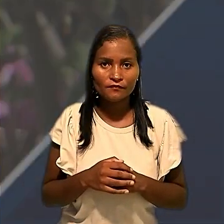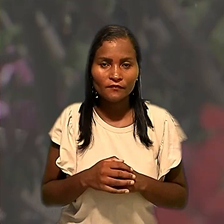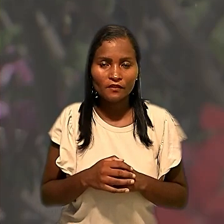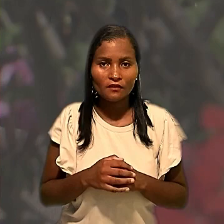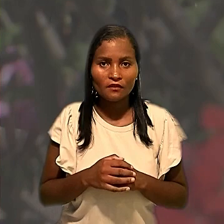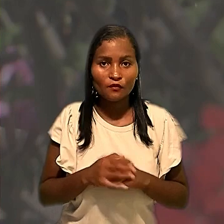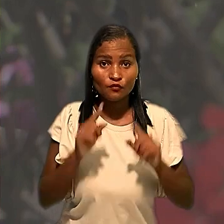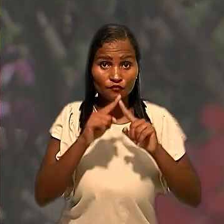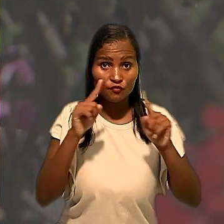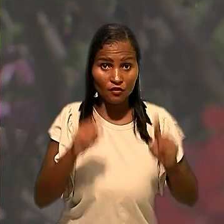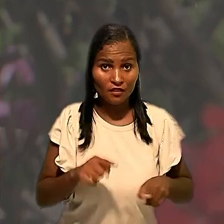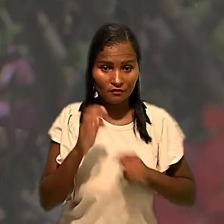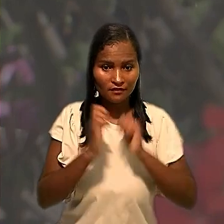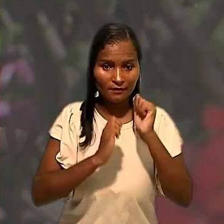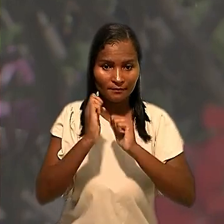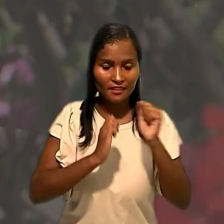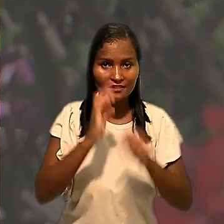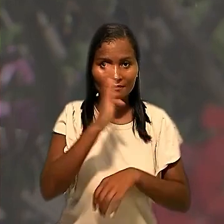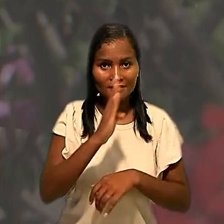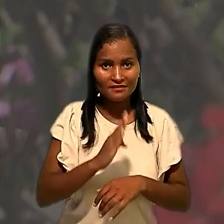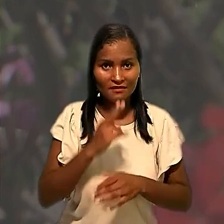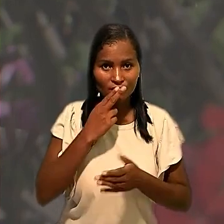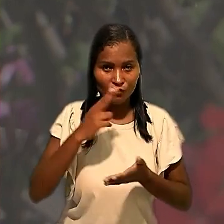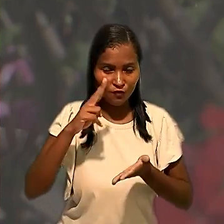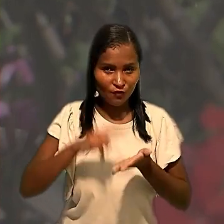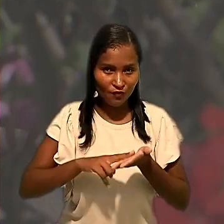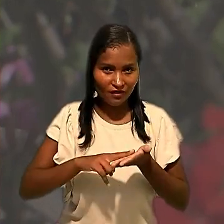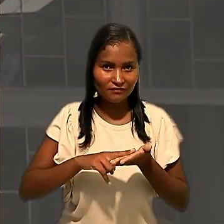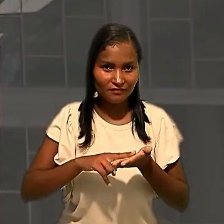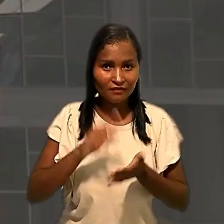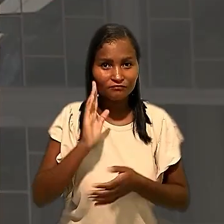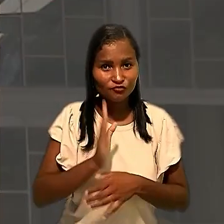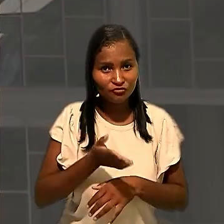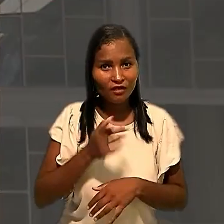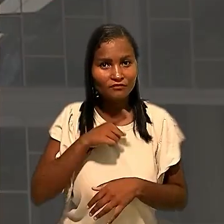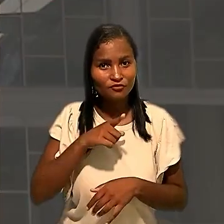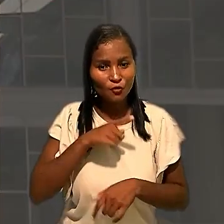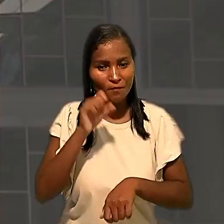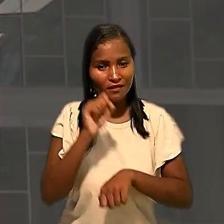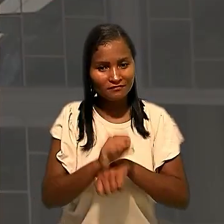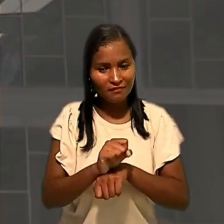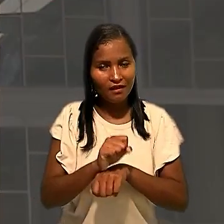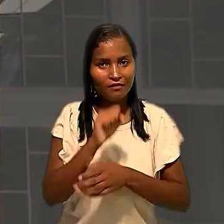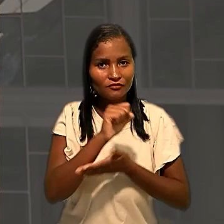Os empregados da Empresa Brasileira de Correios e Telégrafos já haviam paralisado as atividades